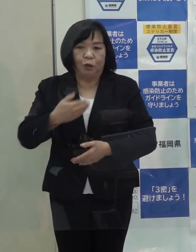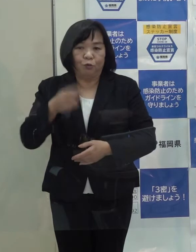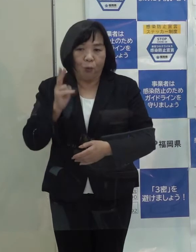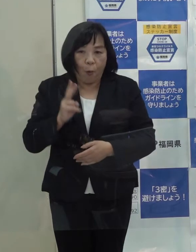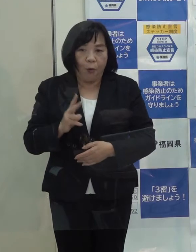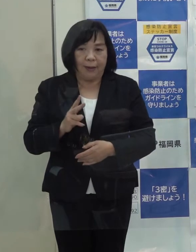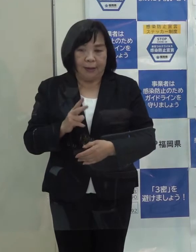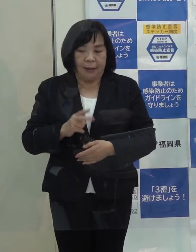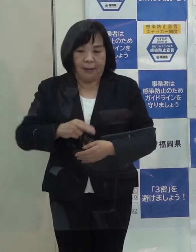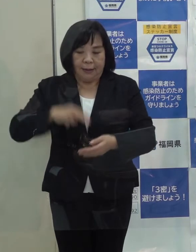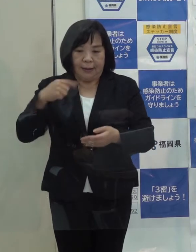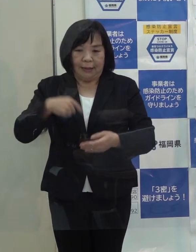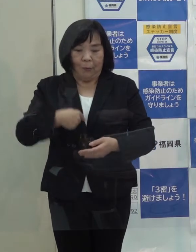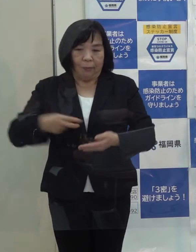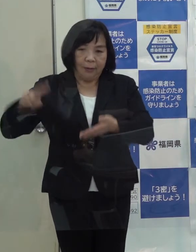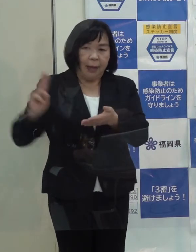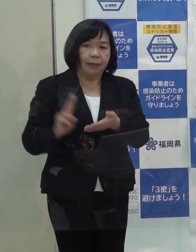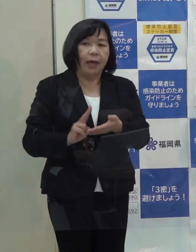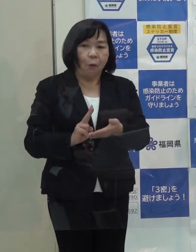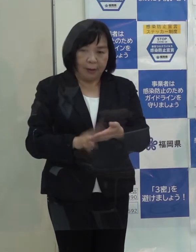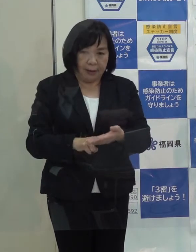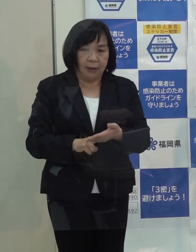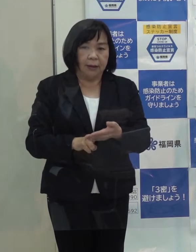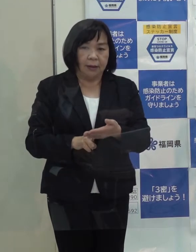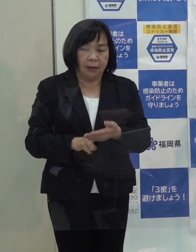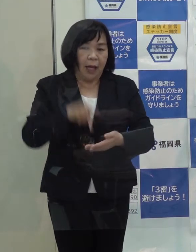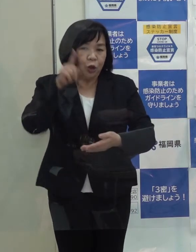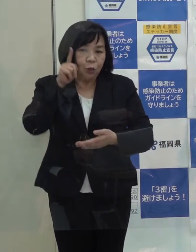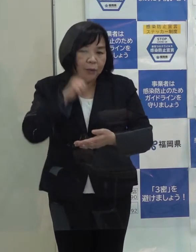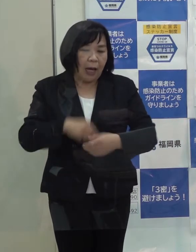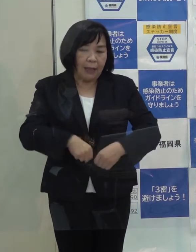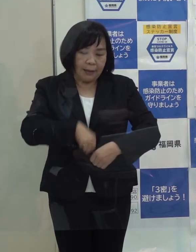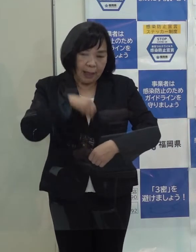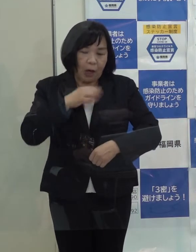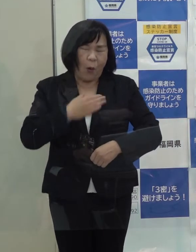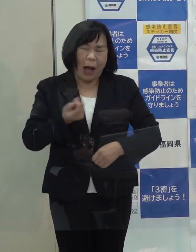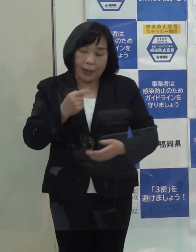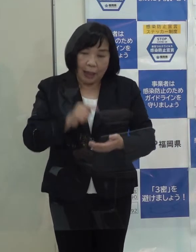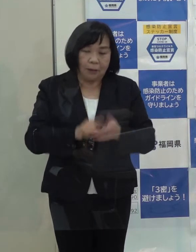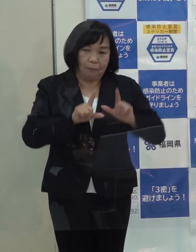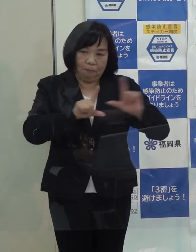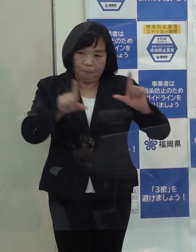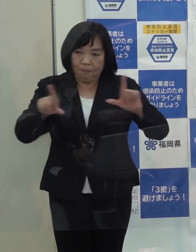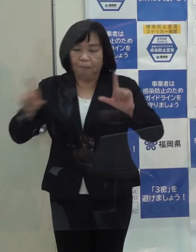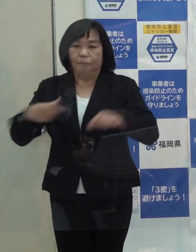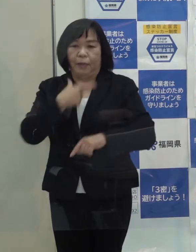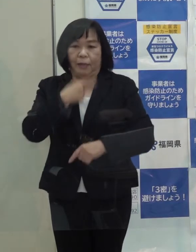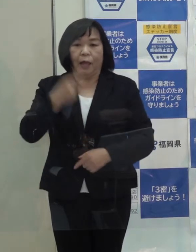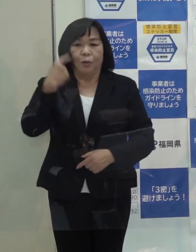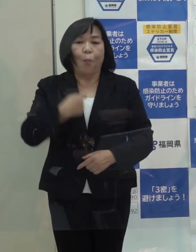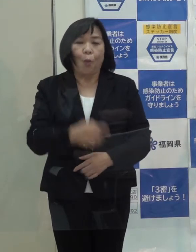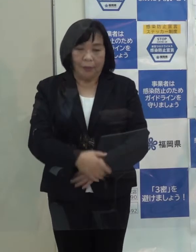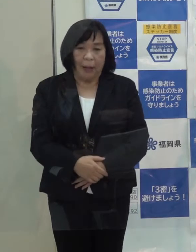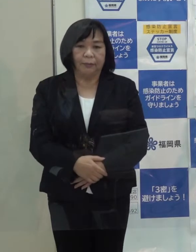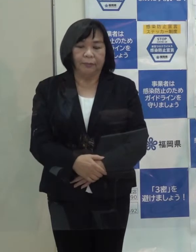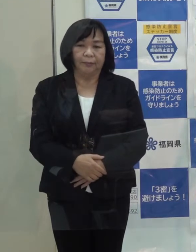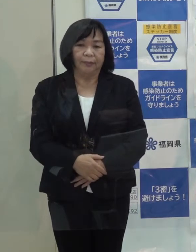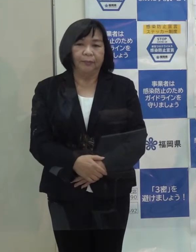意思決定をして そのことを速やかに 正確に 分かりやすく県民の皆さんにお伝えしていきたいと思っています